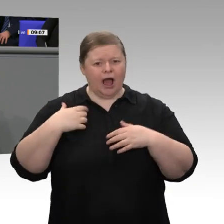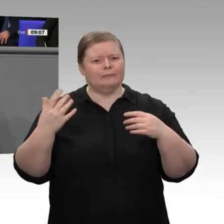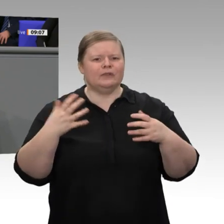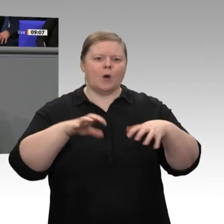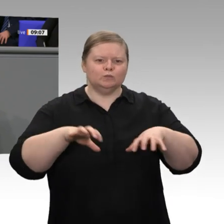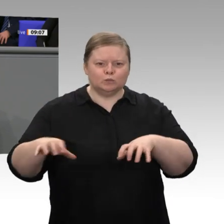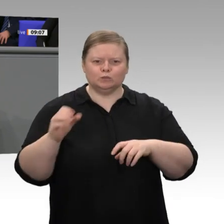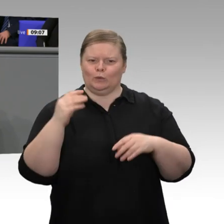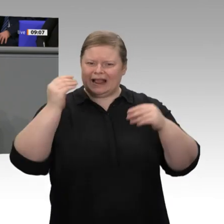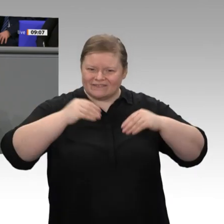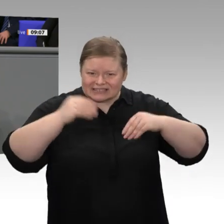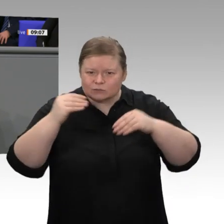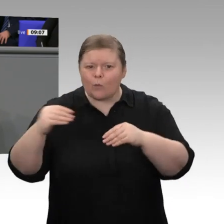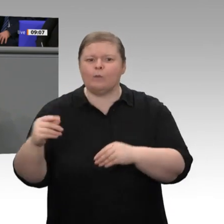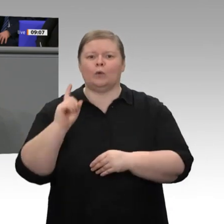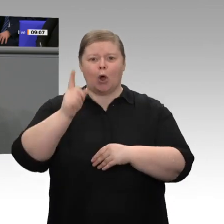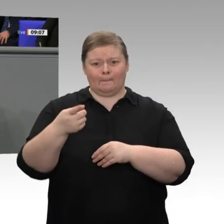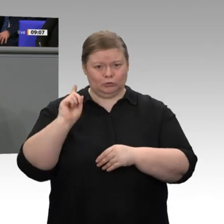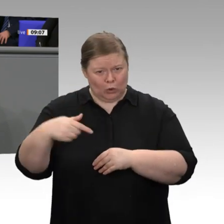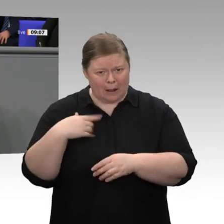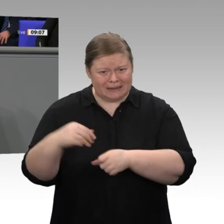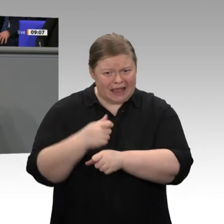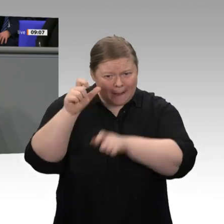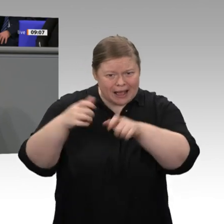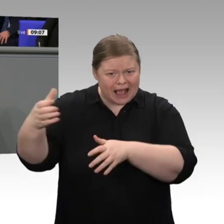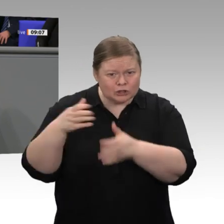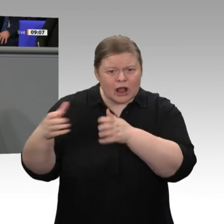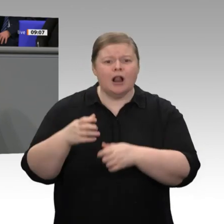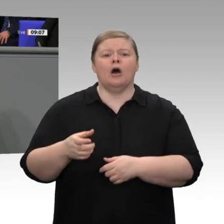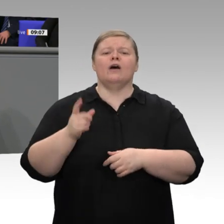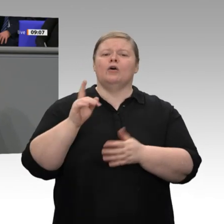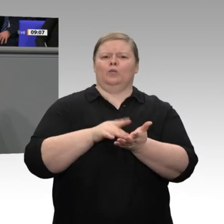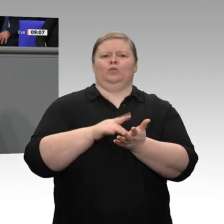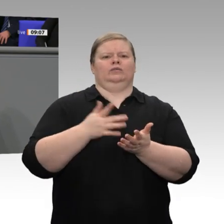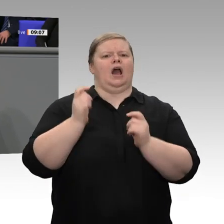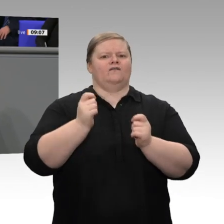noch voll sind. Den Pessimisten und den Schlechtrednern, von denen es auch in diesem